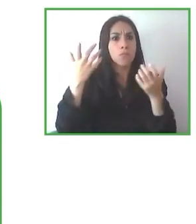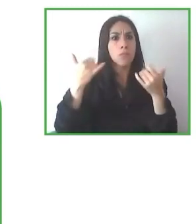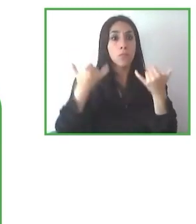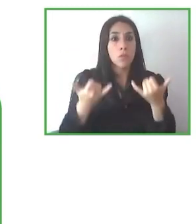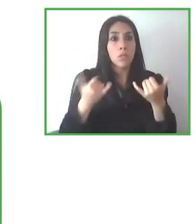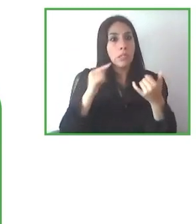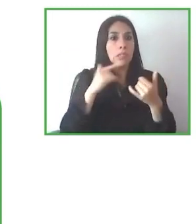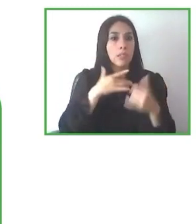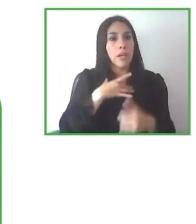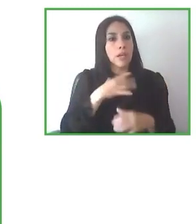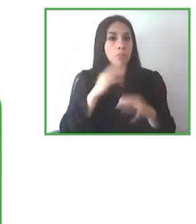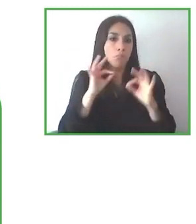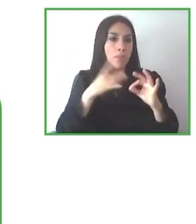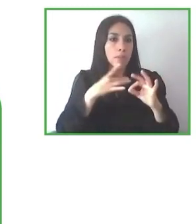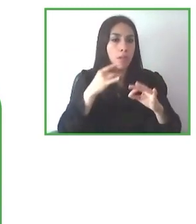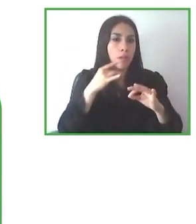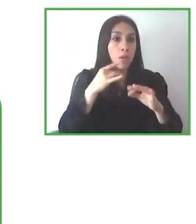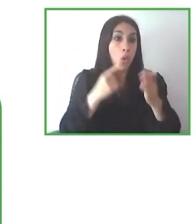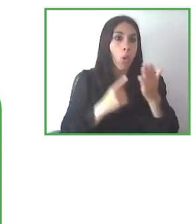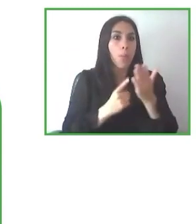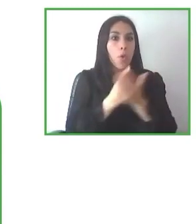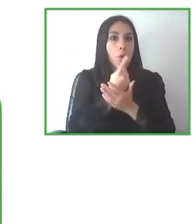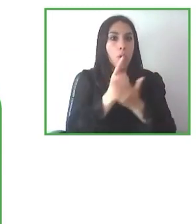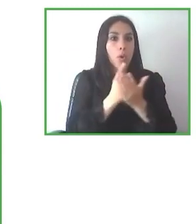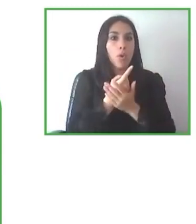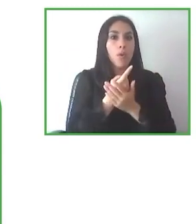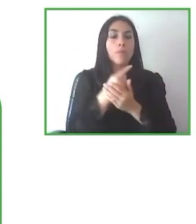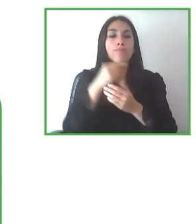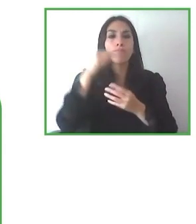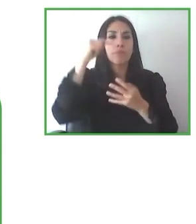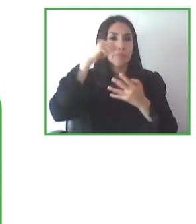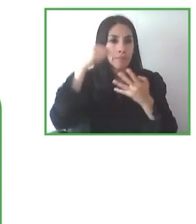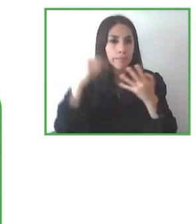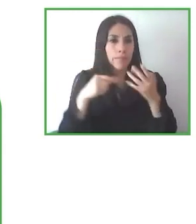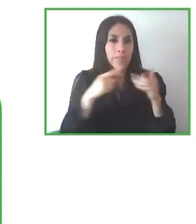haber querido compartir estas experiencias tan interesantes con todos nosotros y por